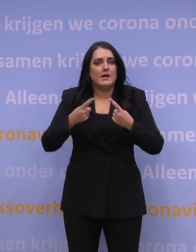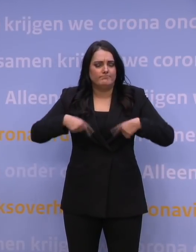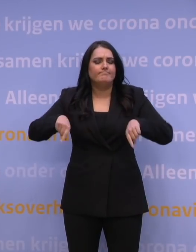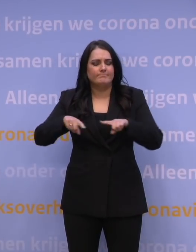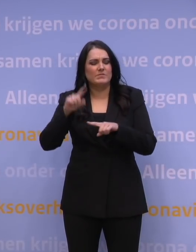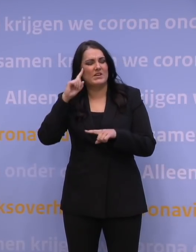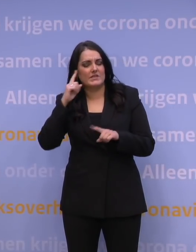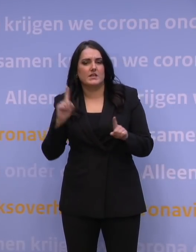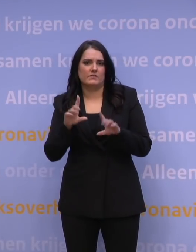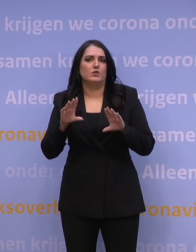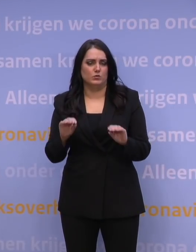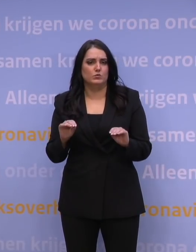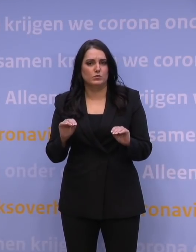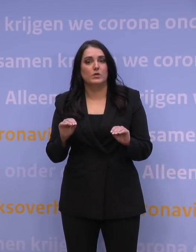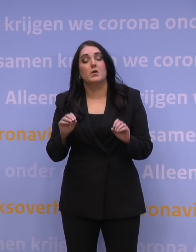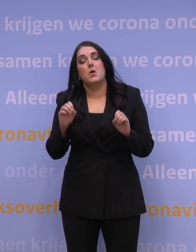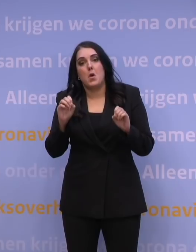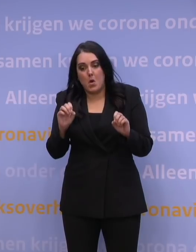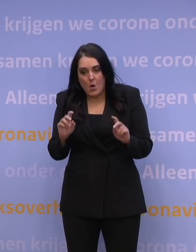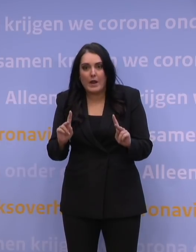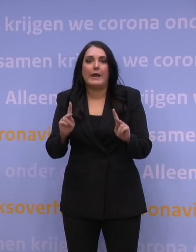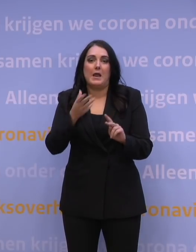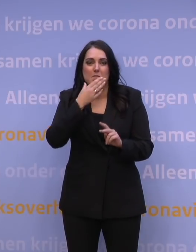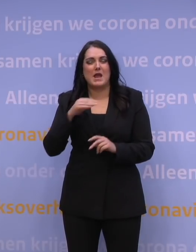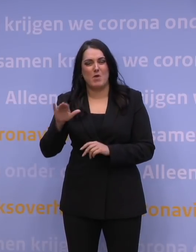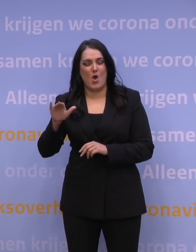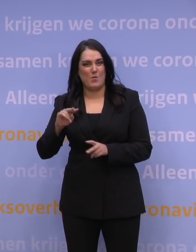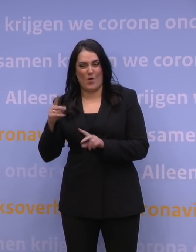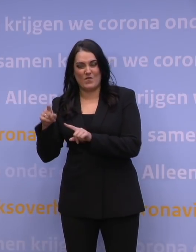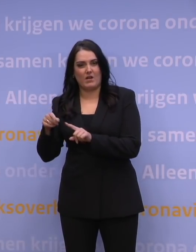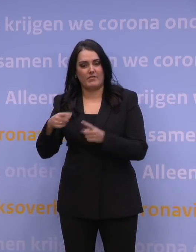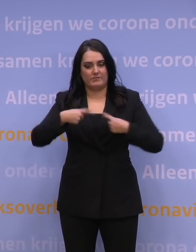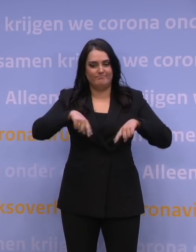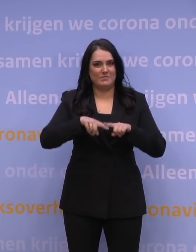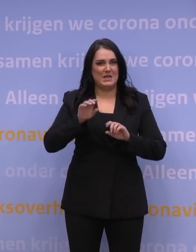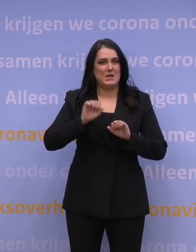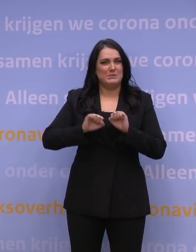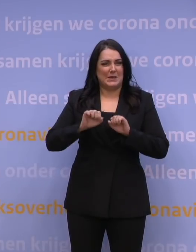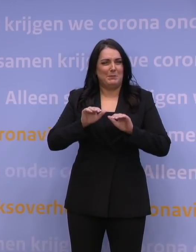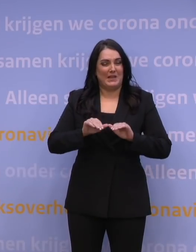Ja, we blijken minder goed beschermd tegen de omikronvariant, maar boosteren helpt dus enorm.